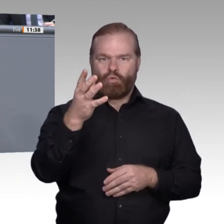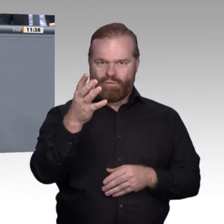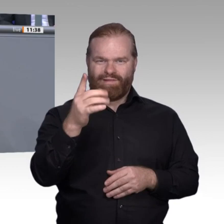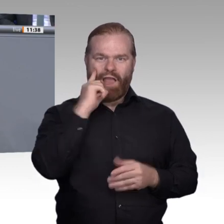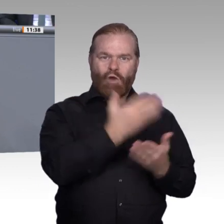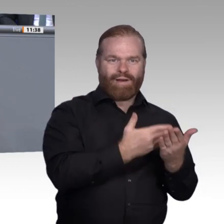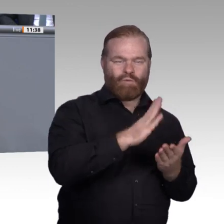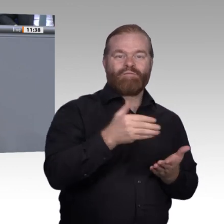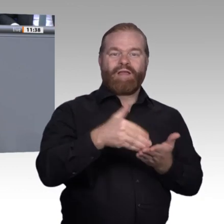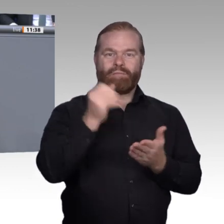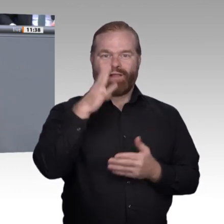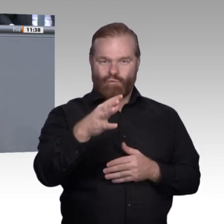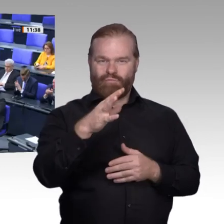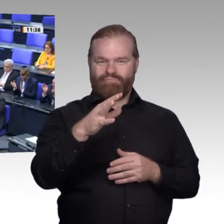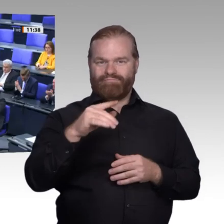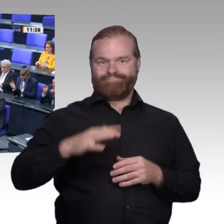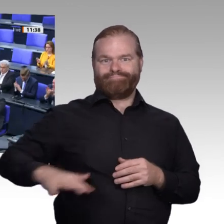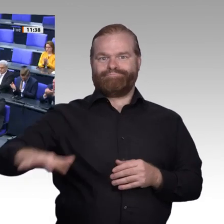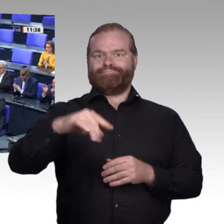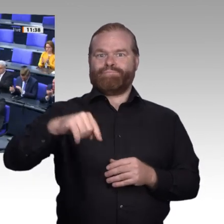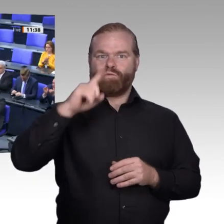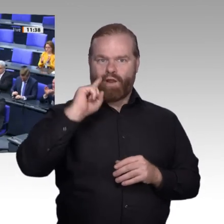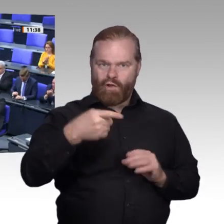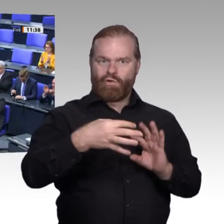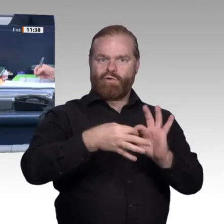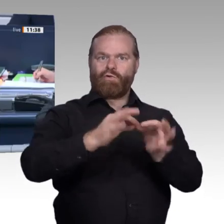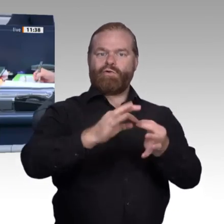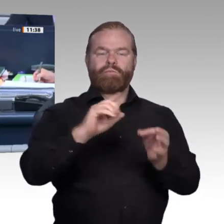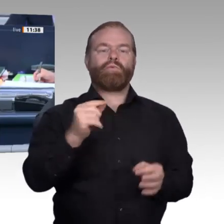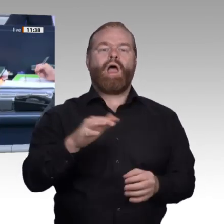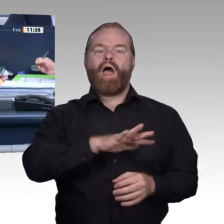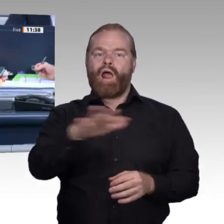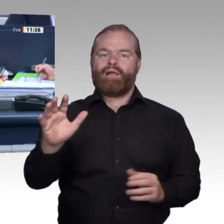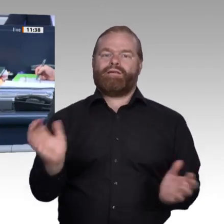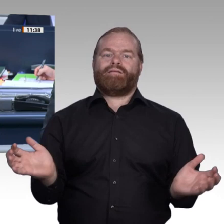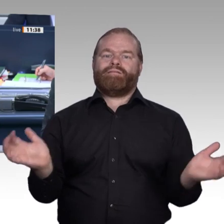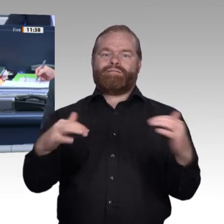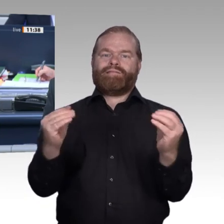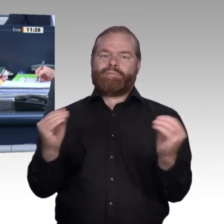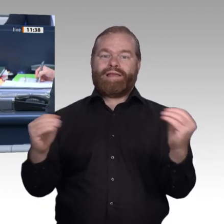Dank, Frau Kollegin Staffler. – Als nächste Rednerin hat das Wort die Kollegin Nicole Höchst, AfD-Fraktion. Werter